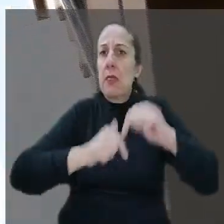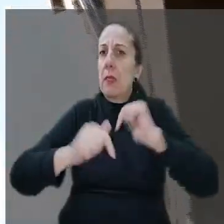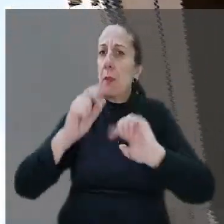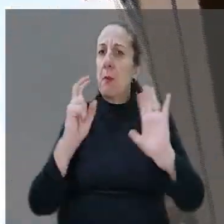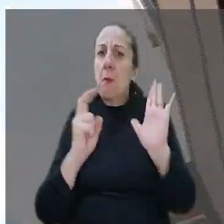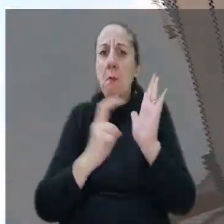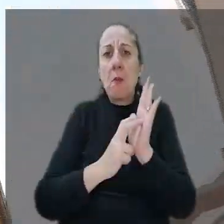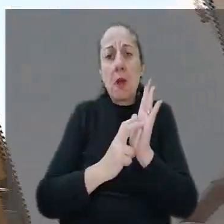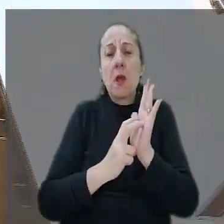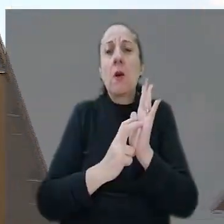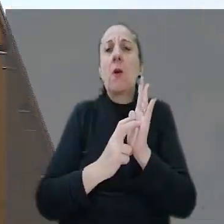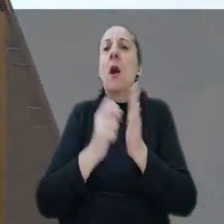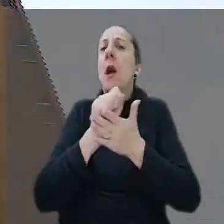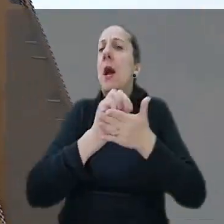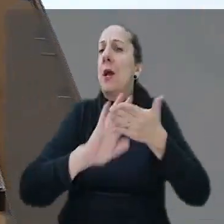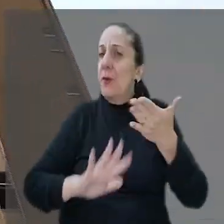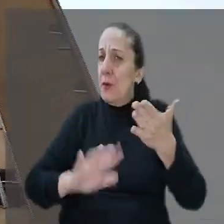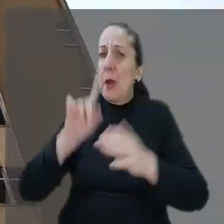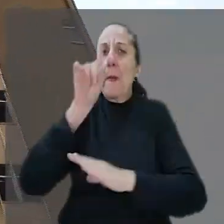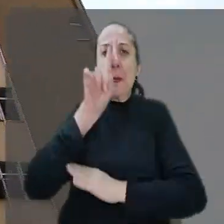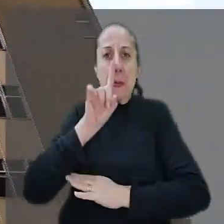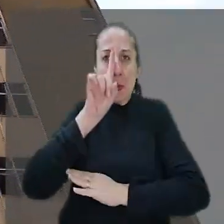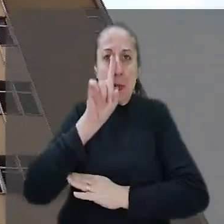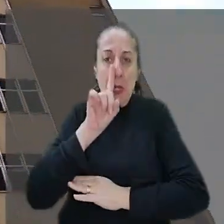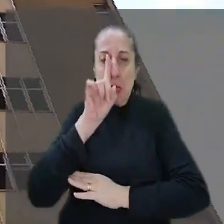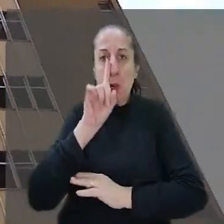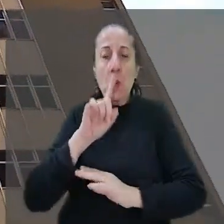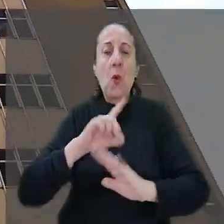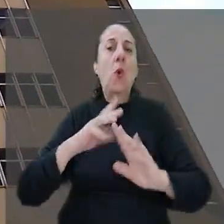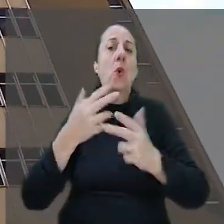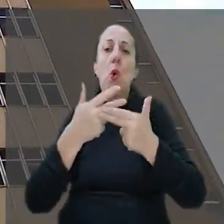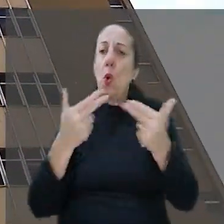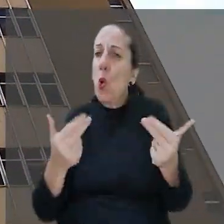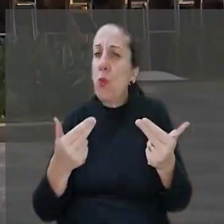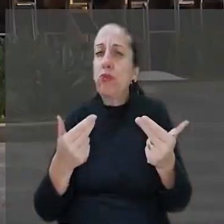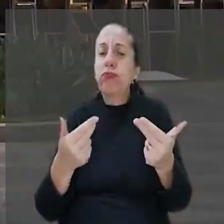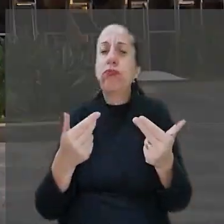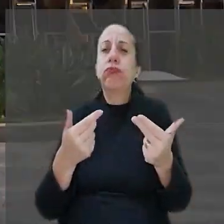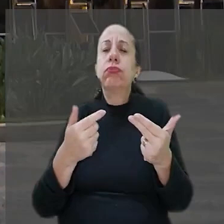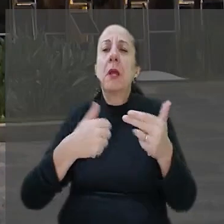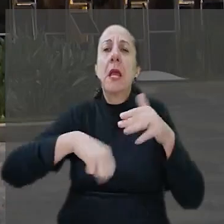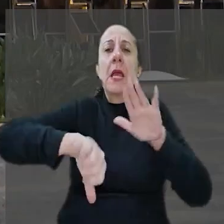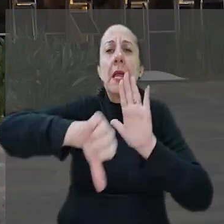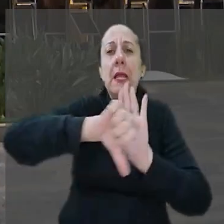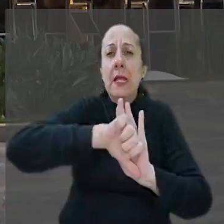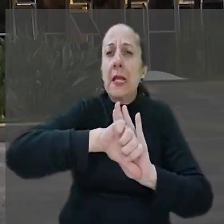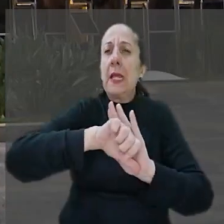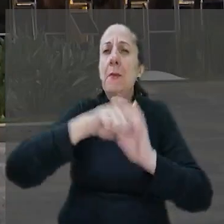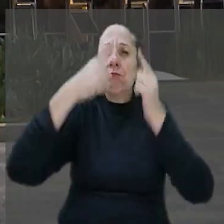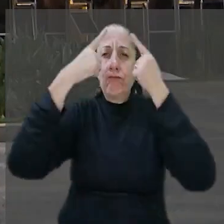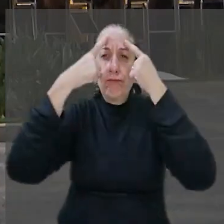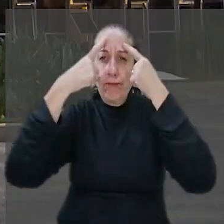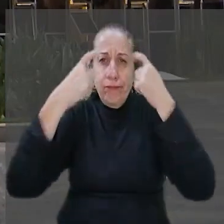bancárias é atividade de risco em relação a crimes patrimoniais cometidos mediante violência ou grave